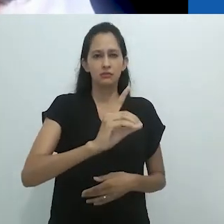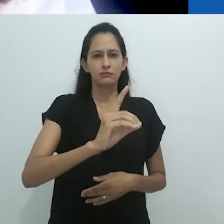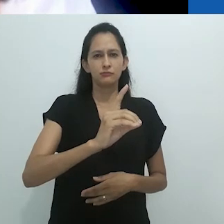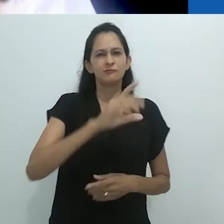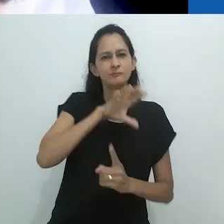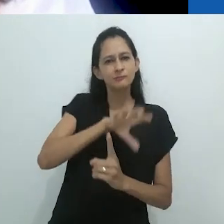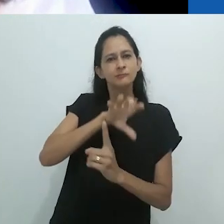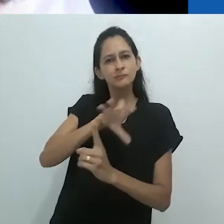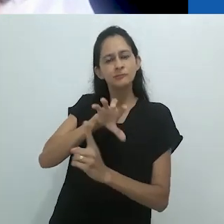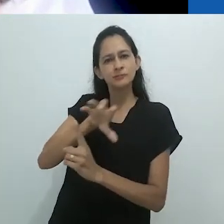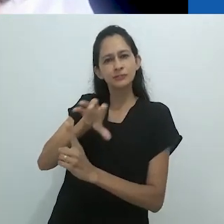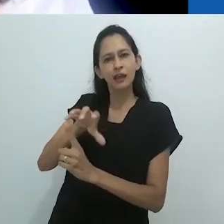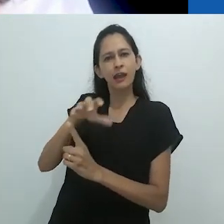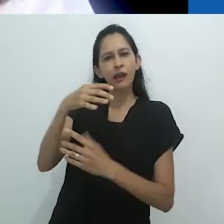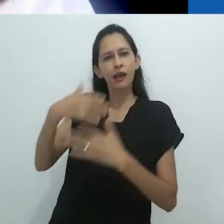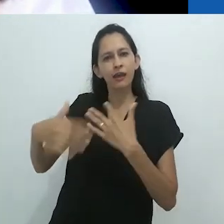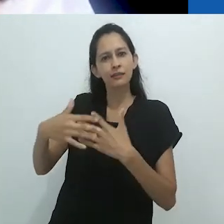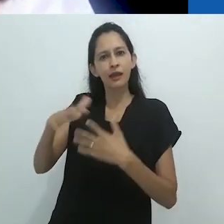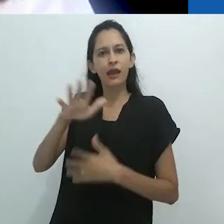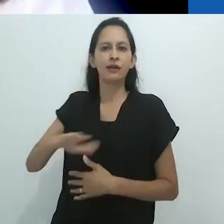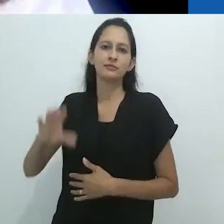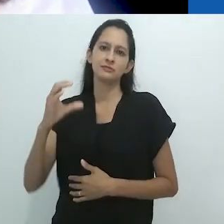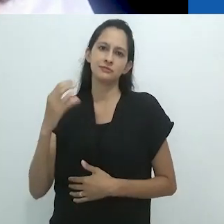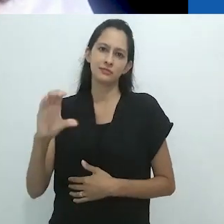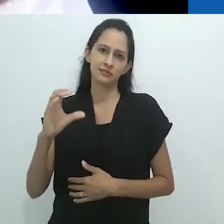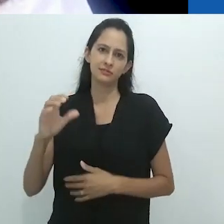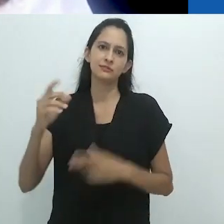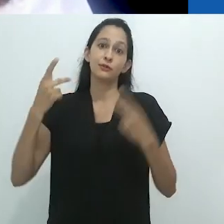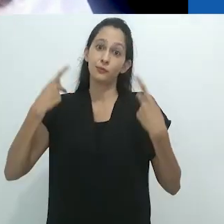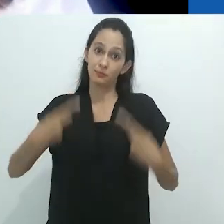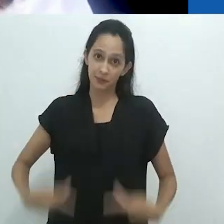O sentido do que fazemos é enfrentar o contexto mais amplo